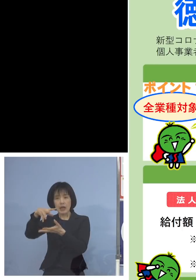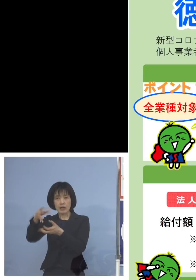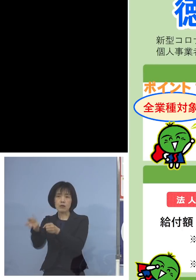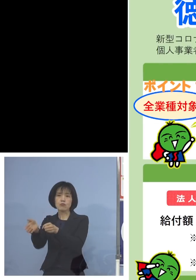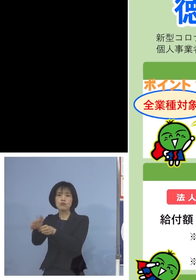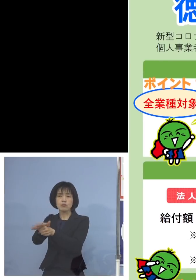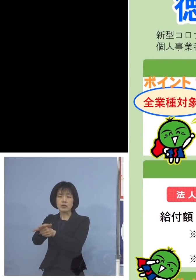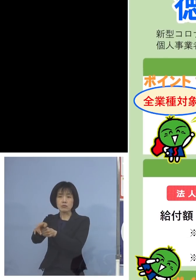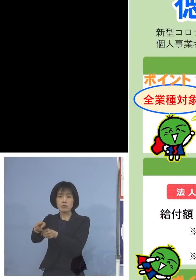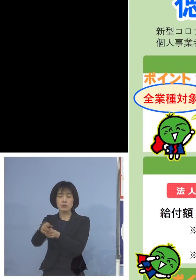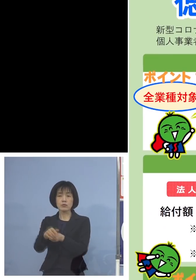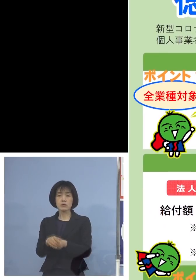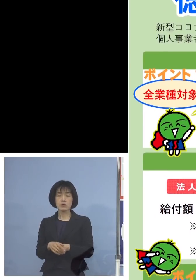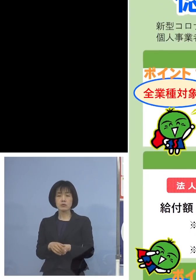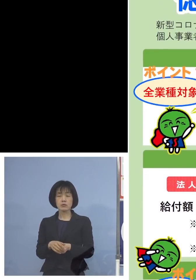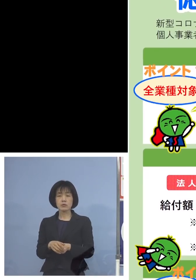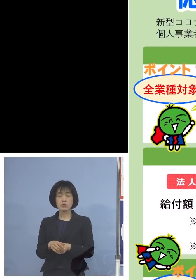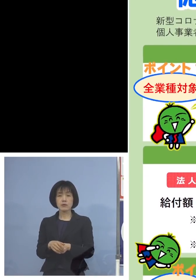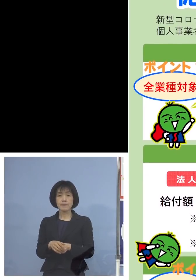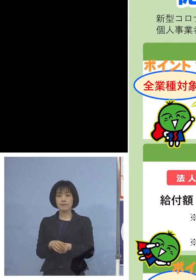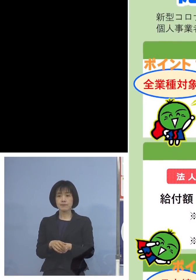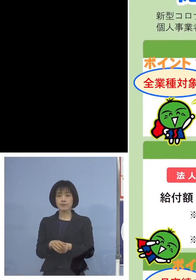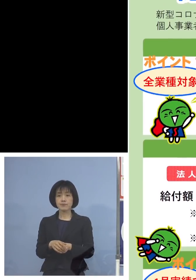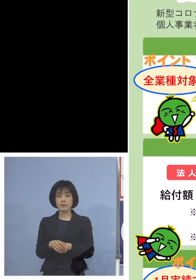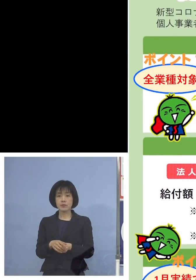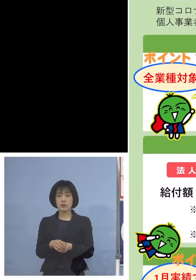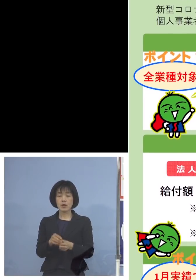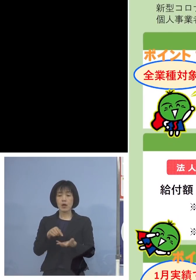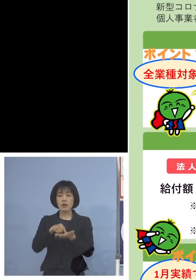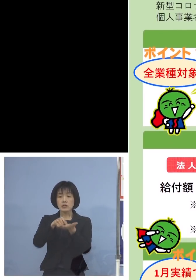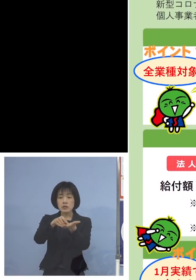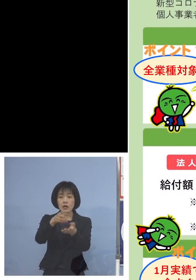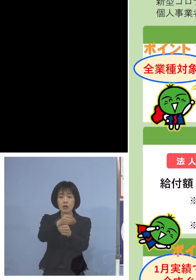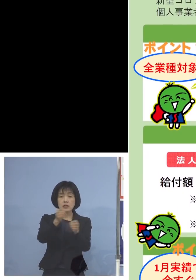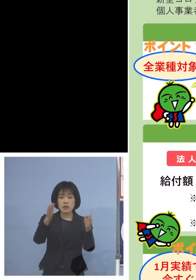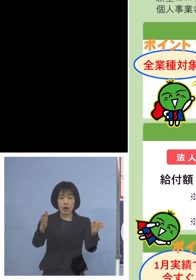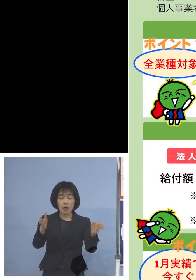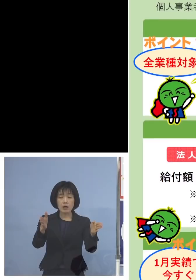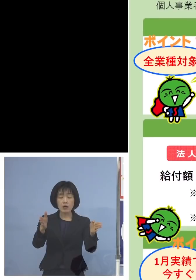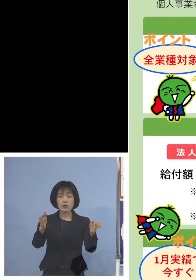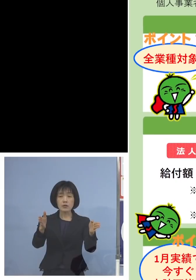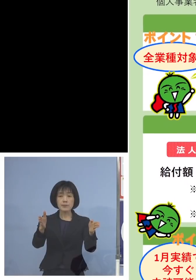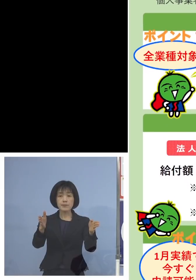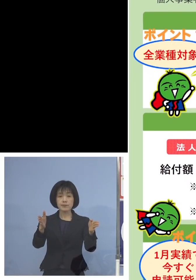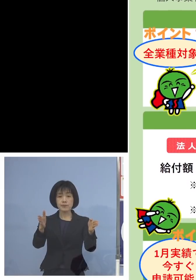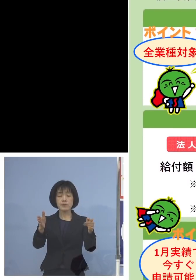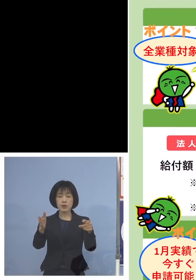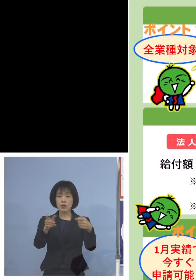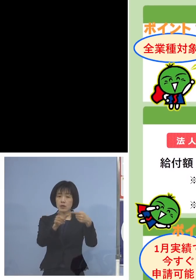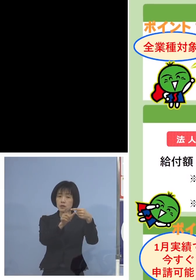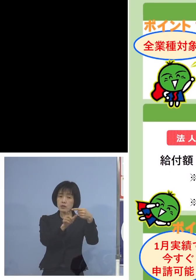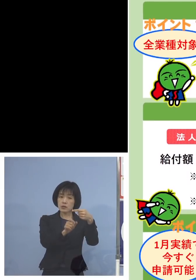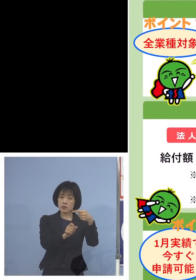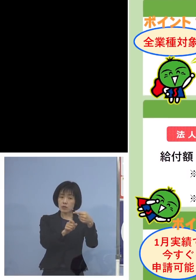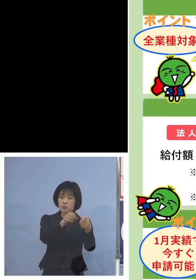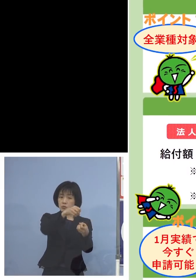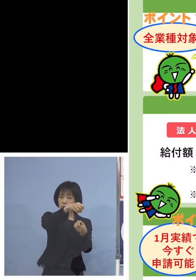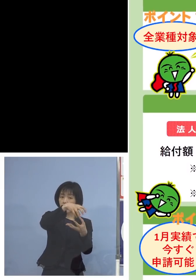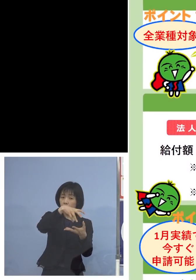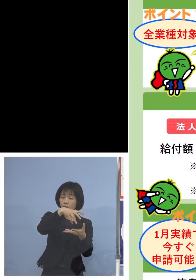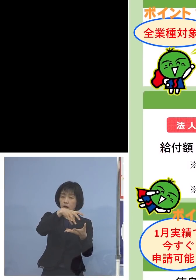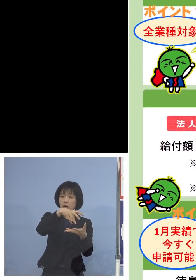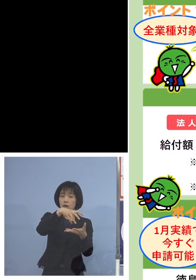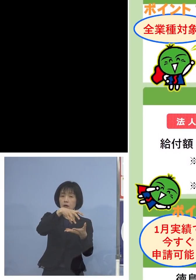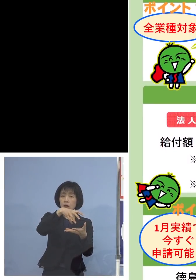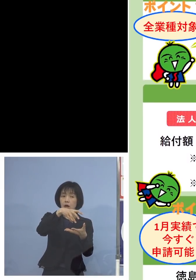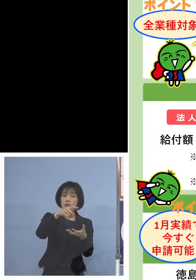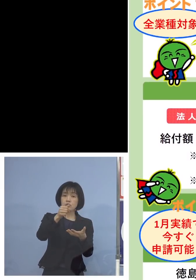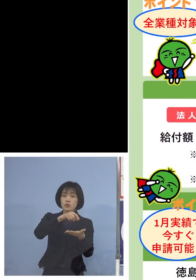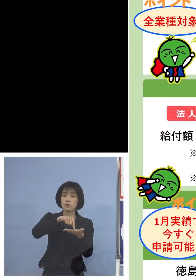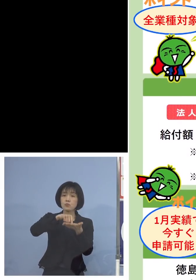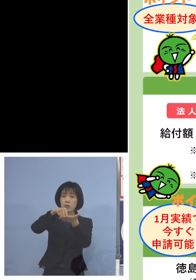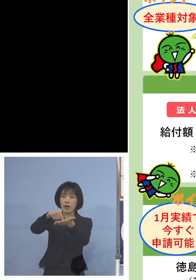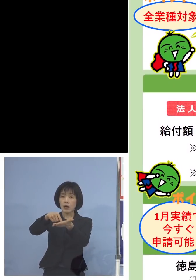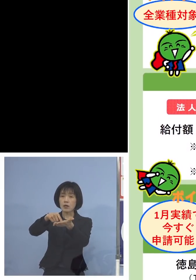次に申請の期間、一体いつからなのか 1月の実績今すぐ申請可能とするために